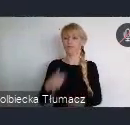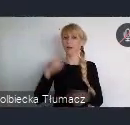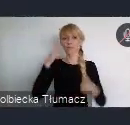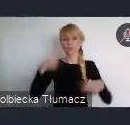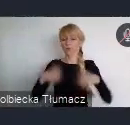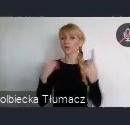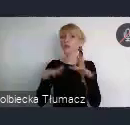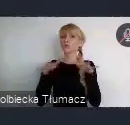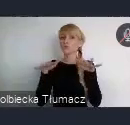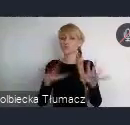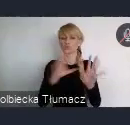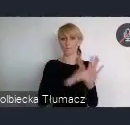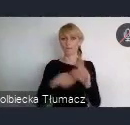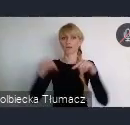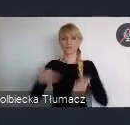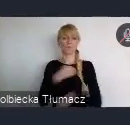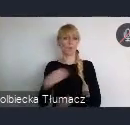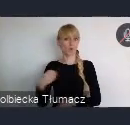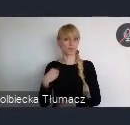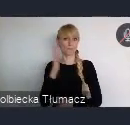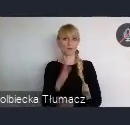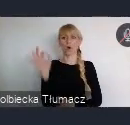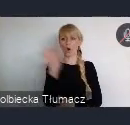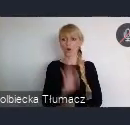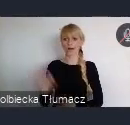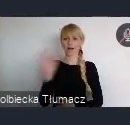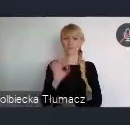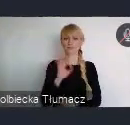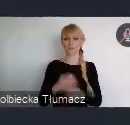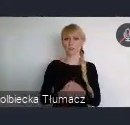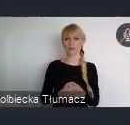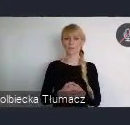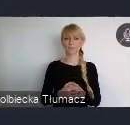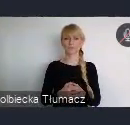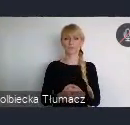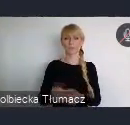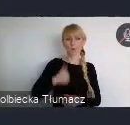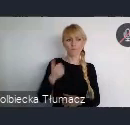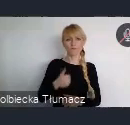bedzie miało szanse, właśnie tutaj zaistnieć. Bo nie jest też tajemnicą, że jest pewien parytet regionalny